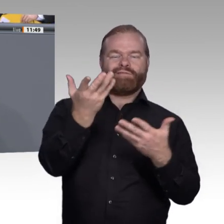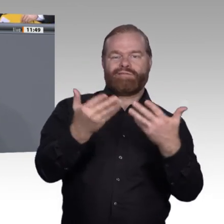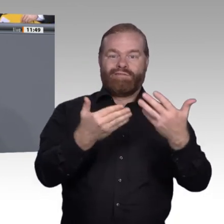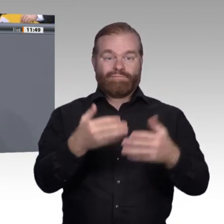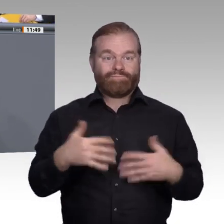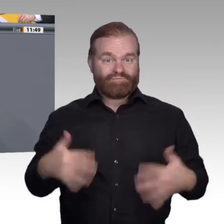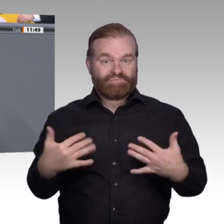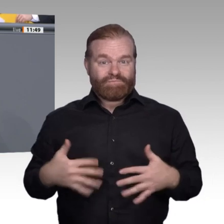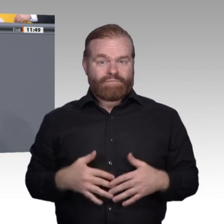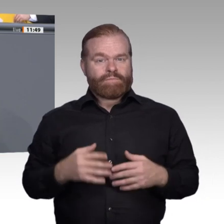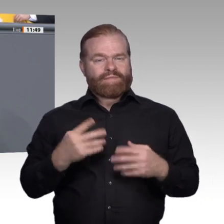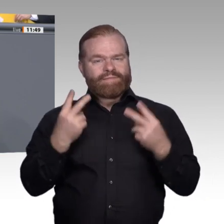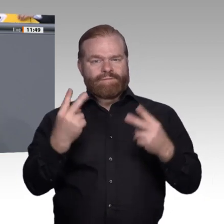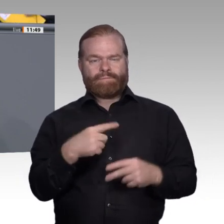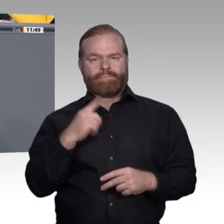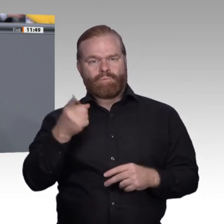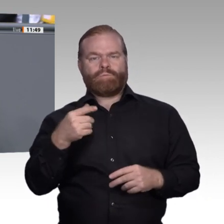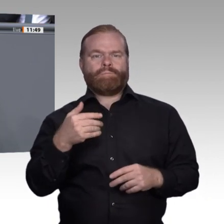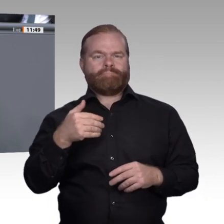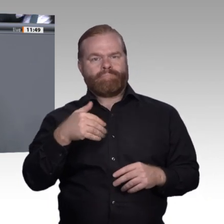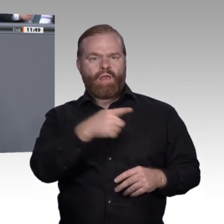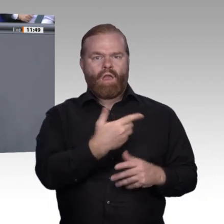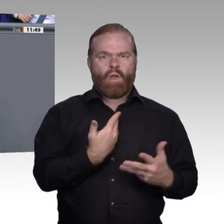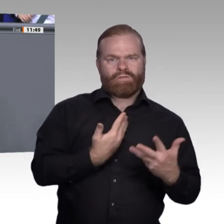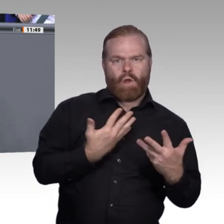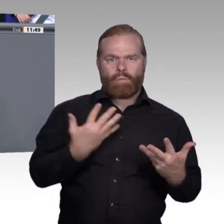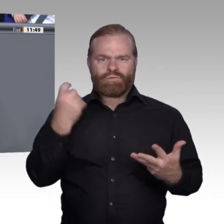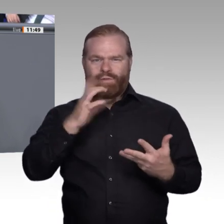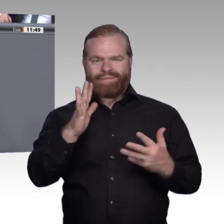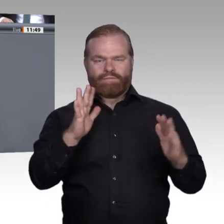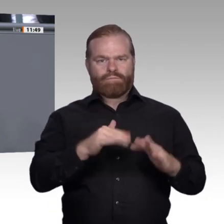wesentlichen Essentials, die wir zu erhalten haben: Erstens. Die berufliche Bildung schafft